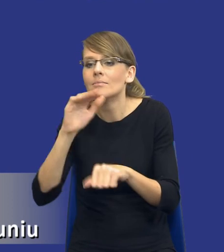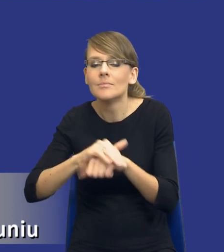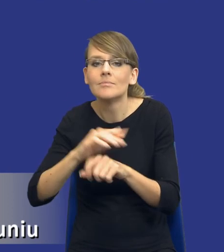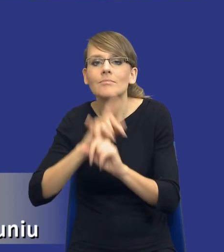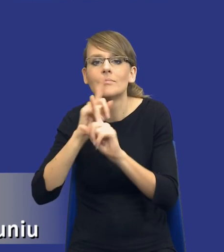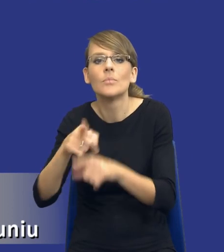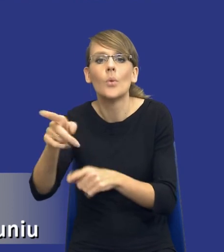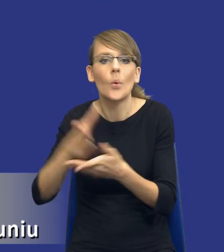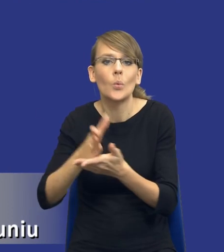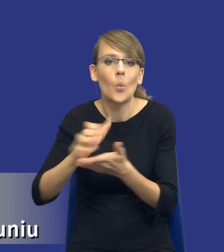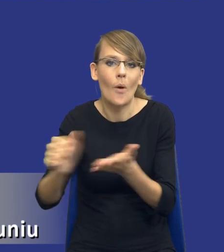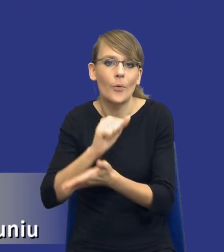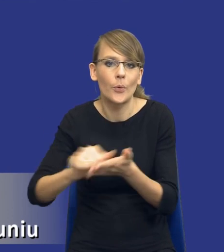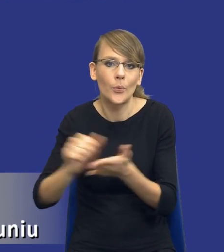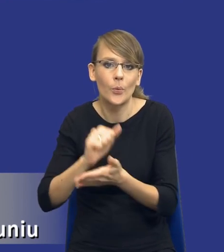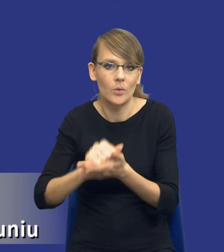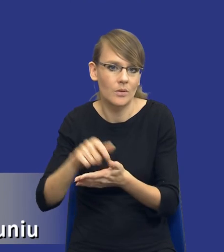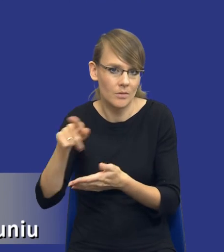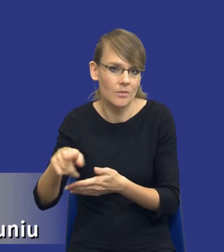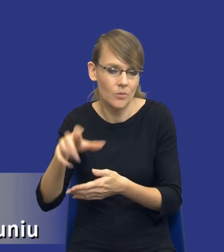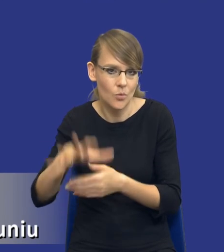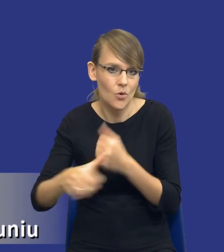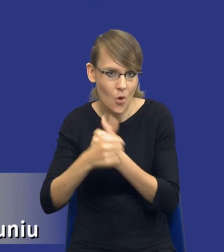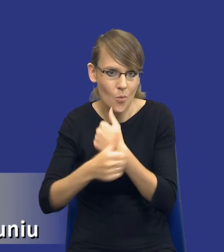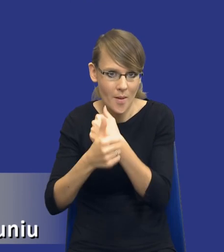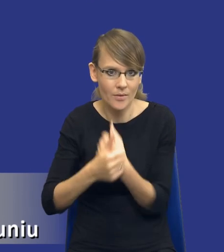i konfekcjonowania tych dokumentów. W związku z tym